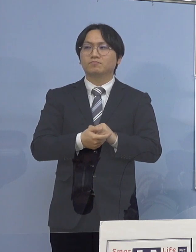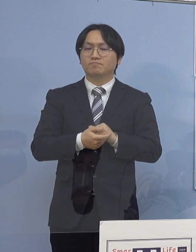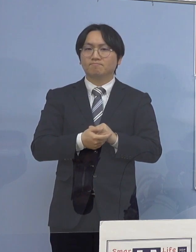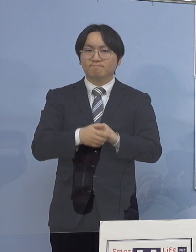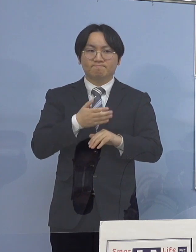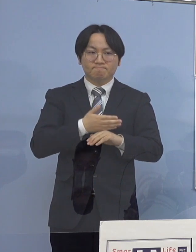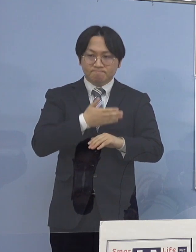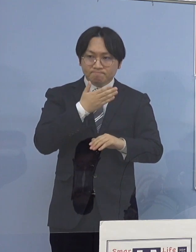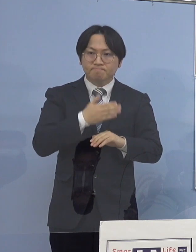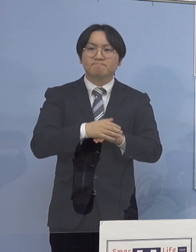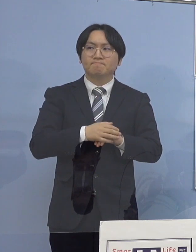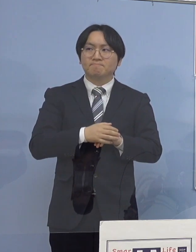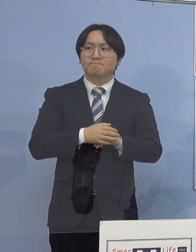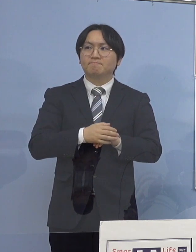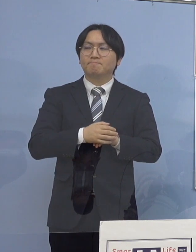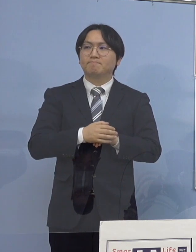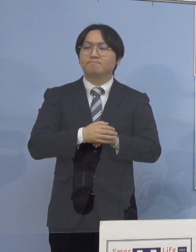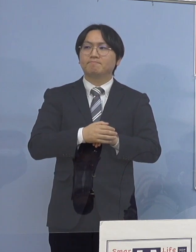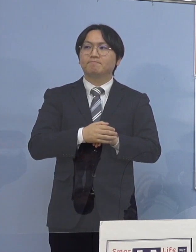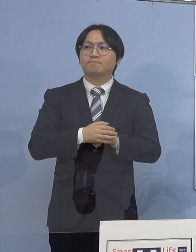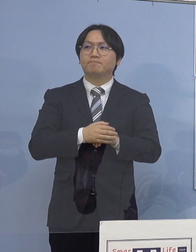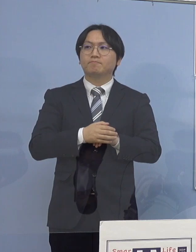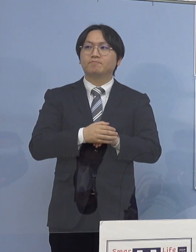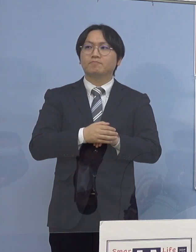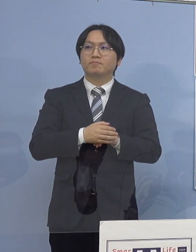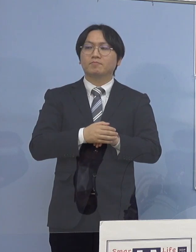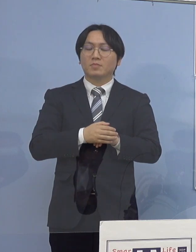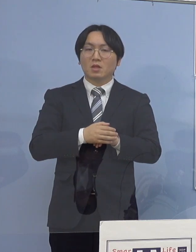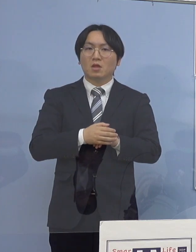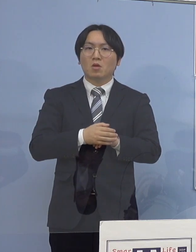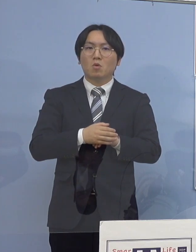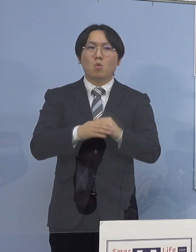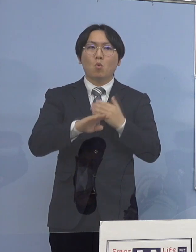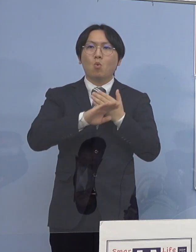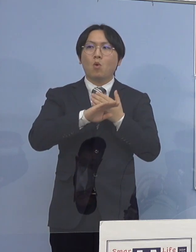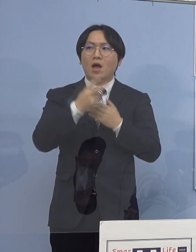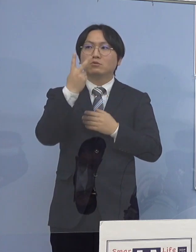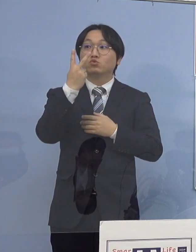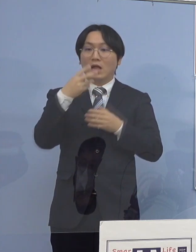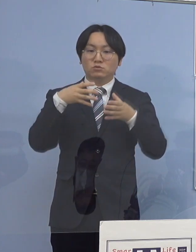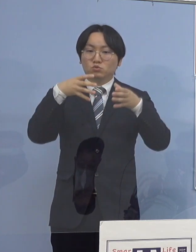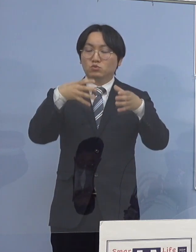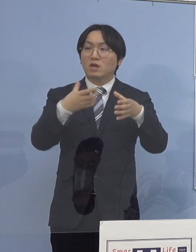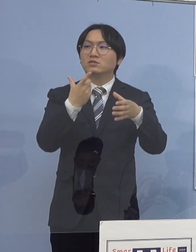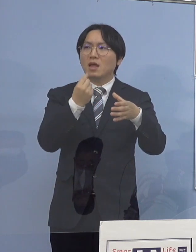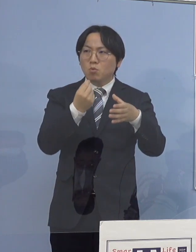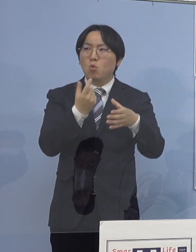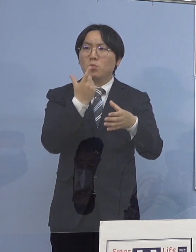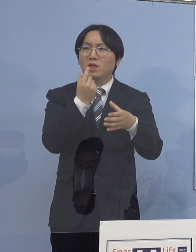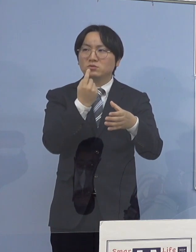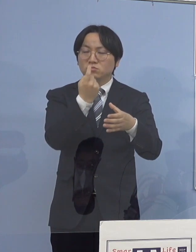（徳島新聞社） 残り2施設についても同じように教えて下さい （知事） それでは次に78例目